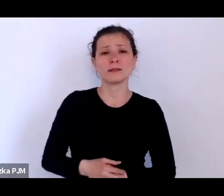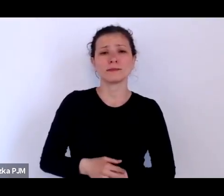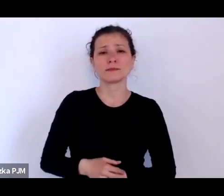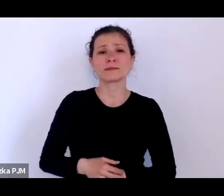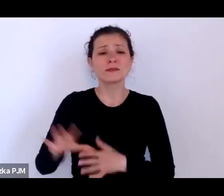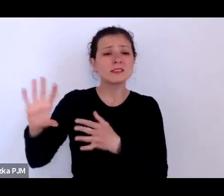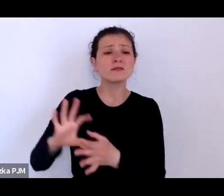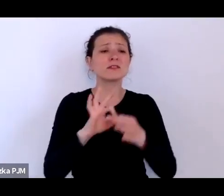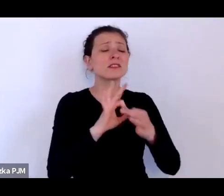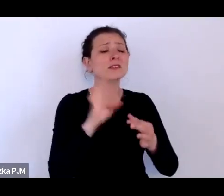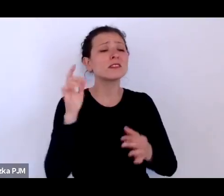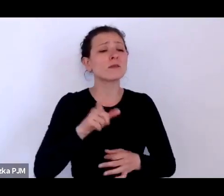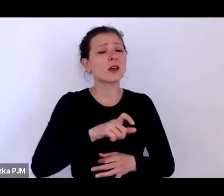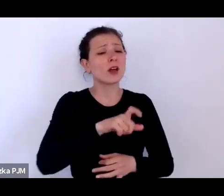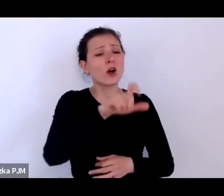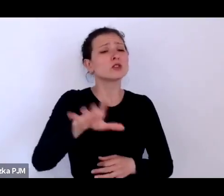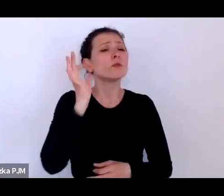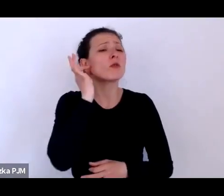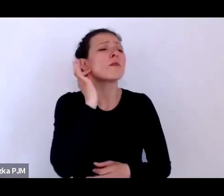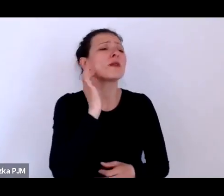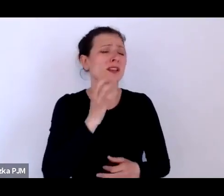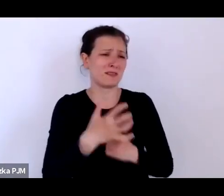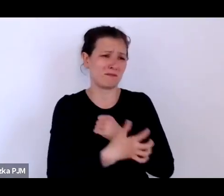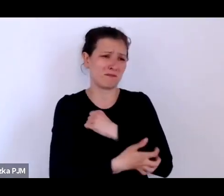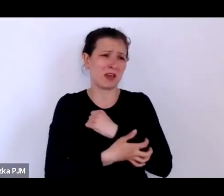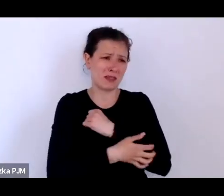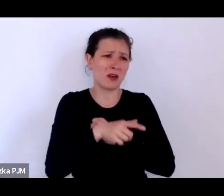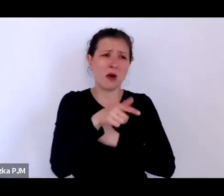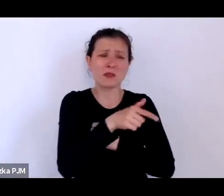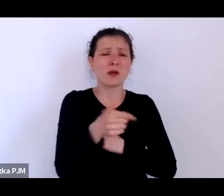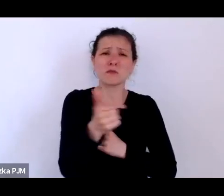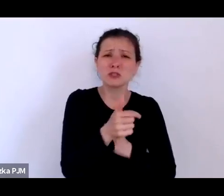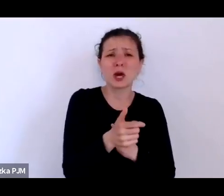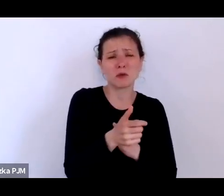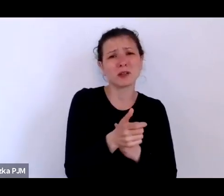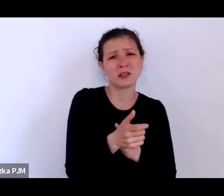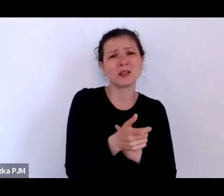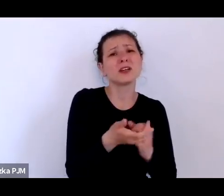które porzucały te dzieci ze względu na to, że nie były w stanie tych dzieci wykarmić